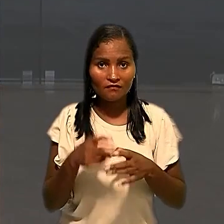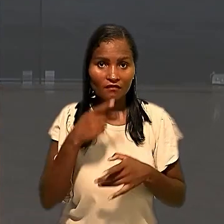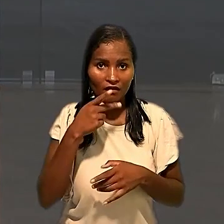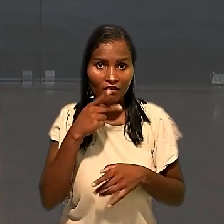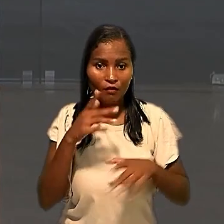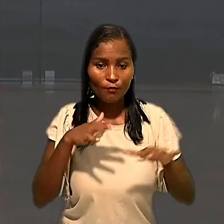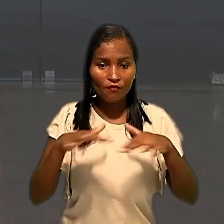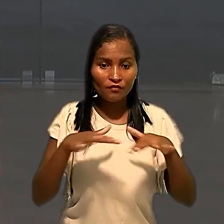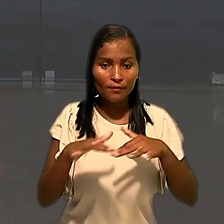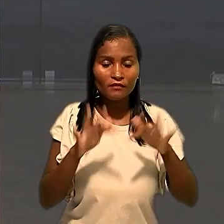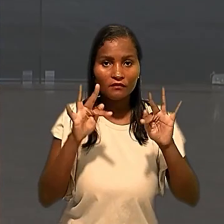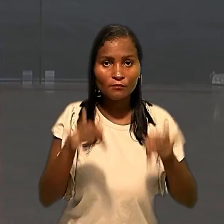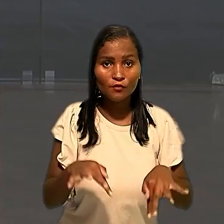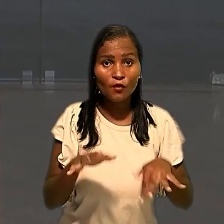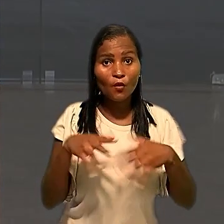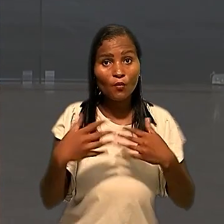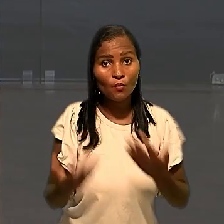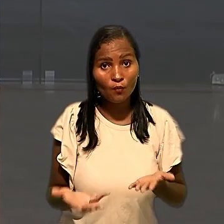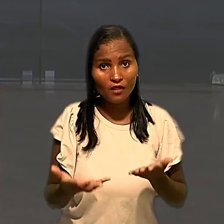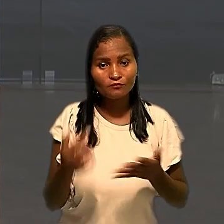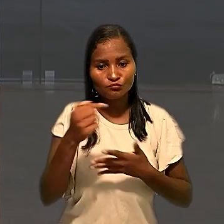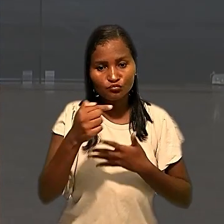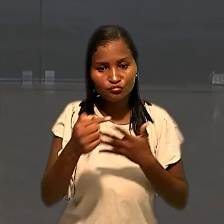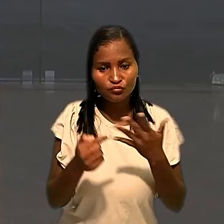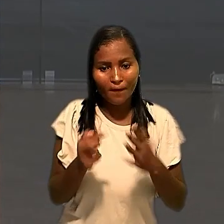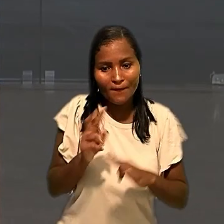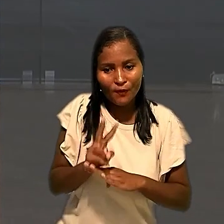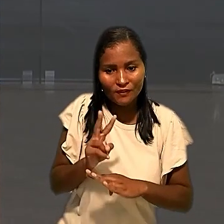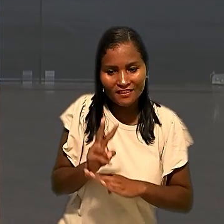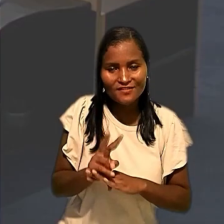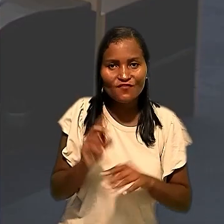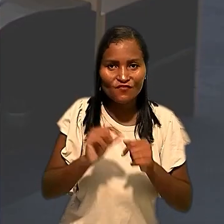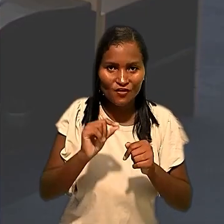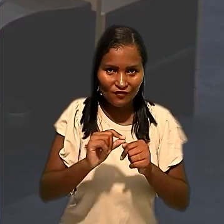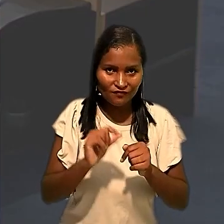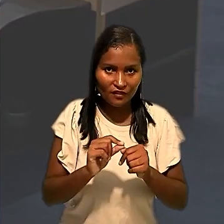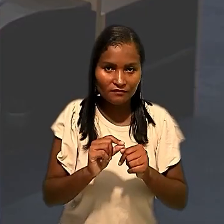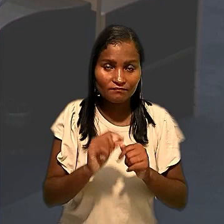movimento terminou assim que as medidas de proteção foram tomadas. O relator do caso,